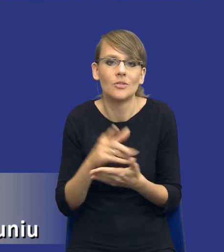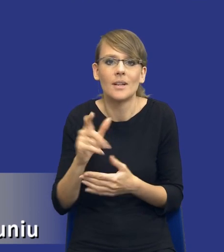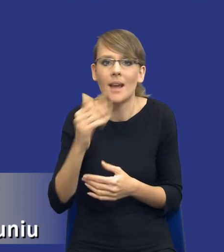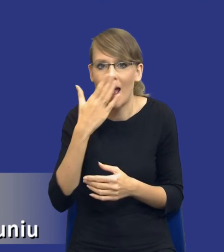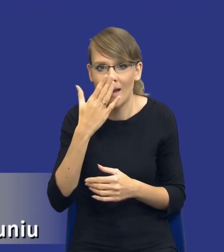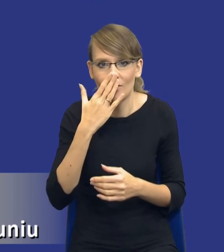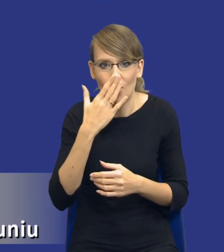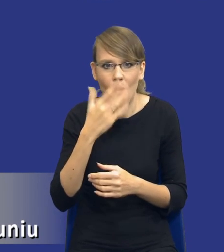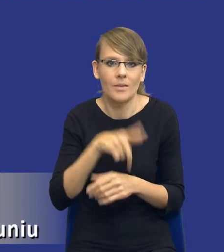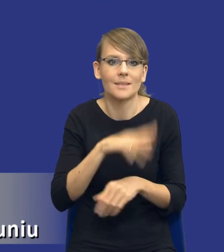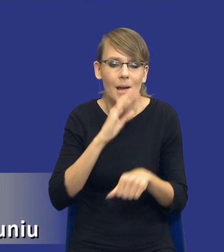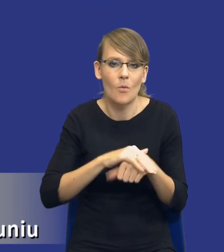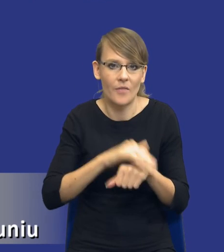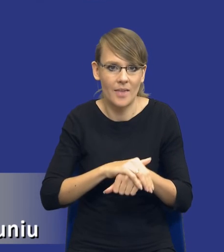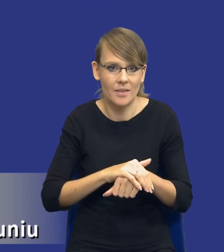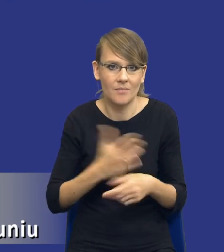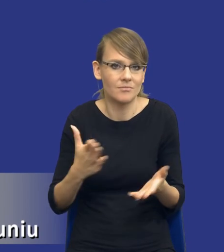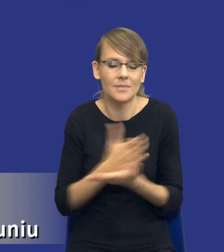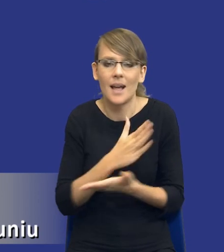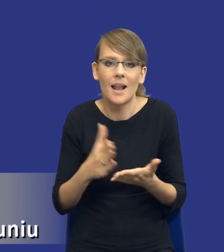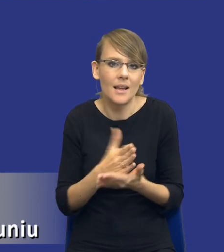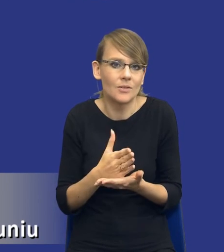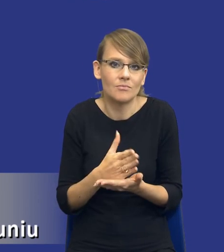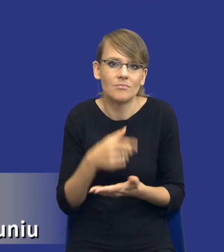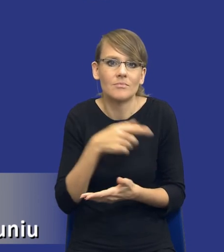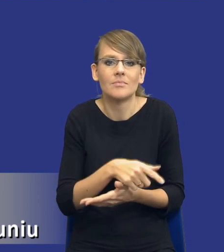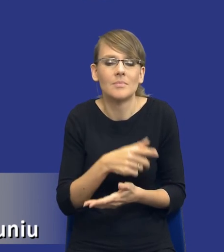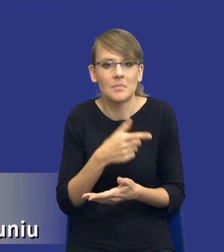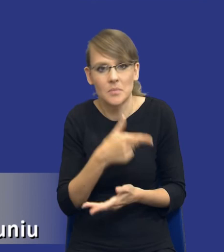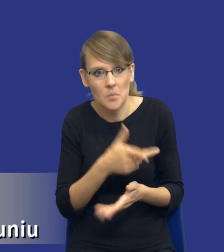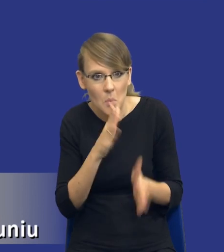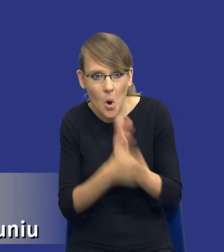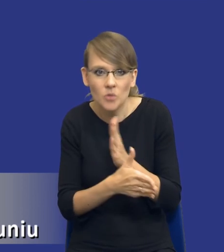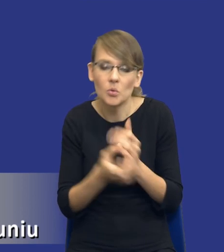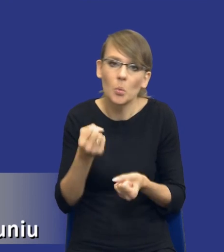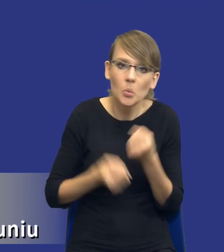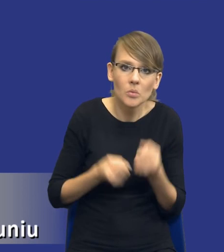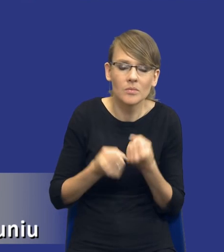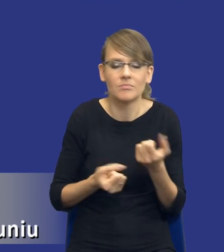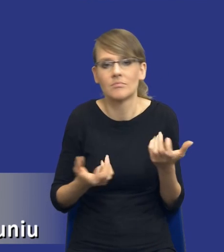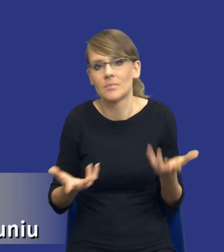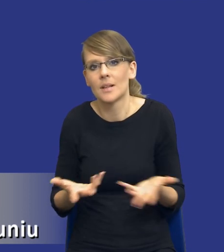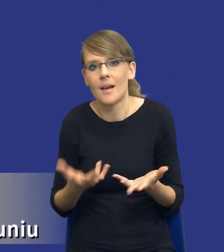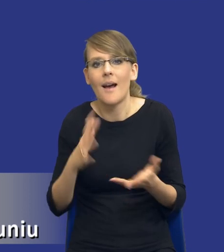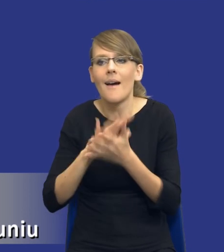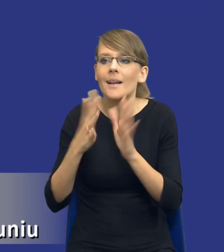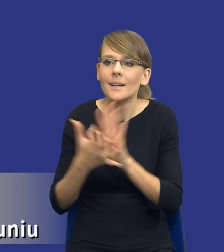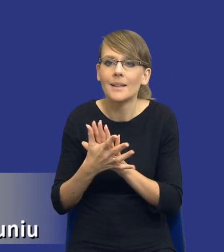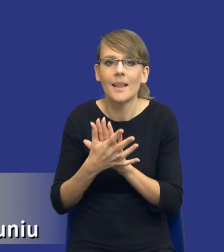zamówienia w zależności od tego, jaka będzie, jaki będzie poziom komplikacji zamówienia, jaki jest rynek właściwy dla przedmiotu zamówienia,